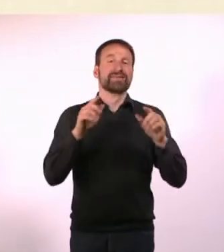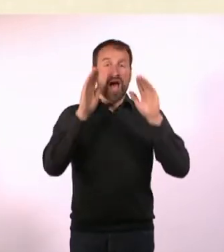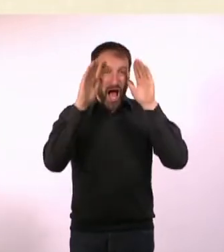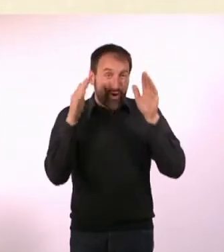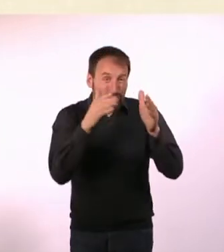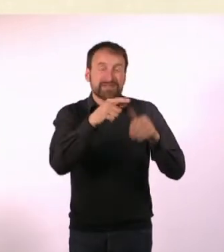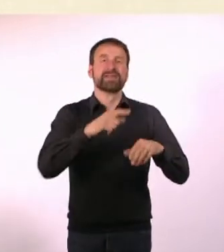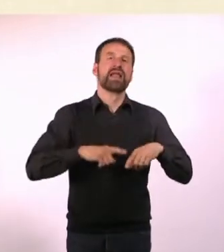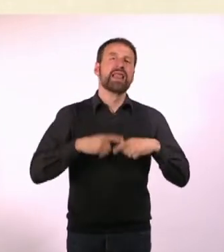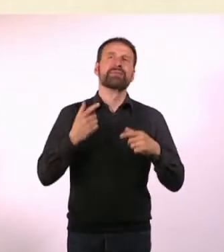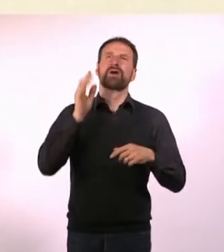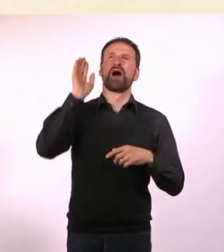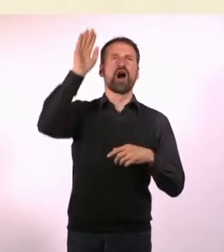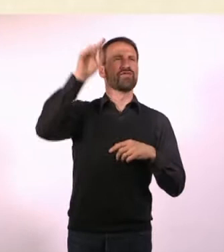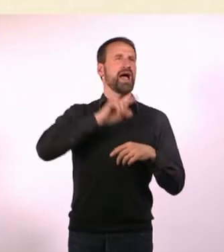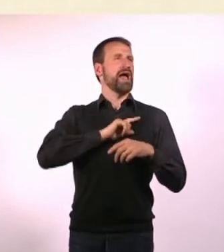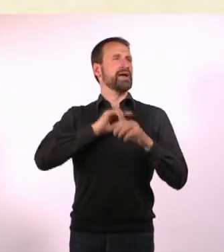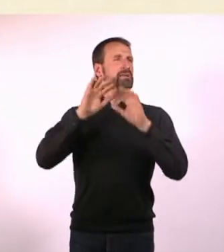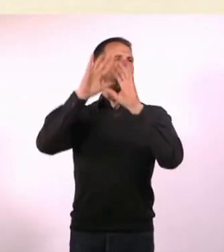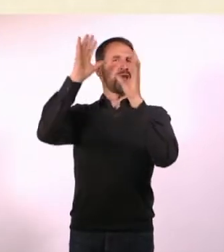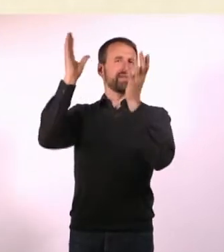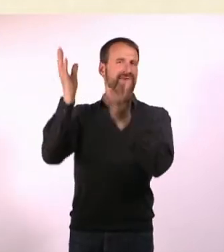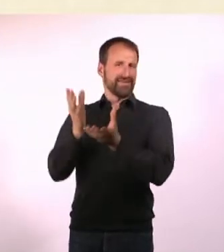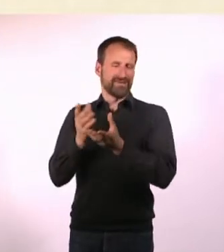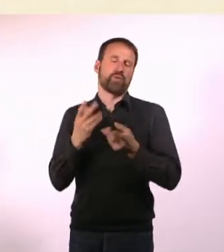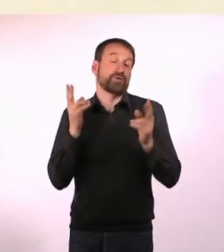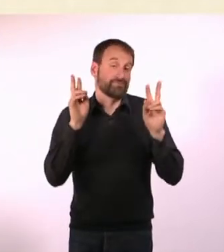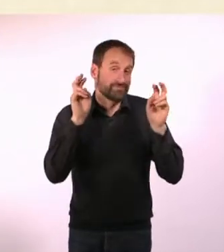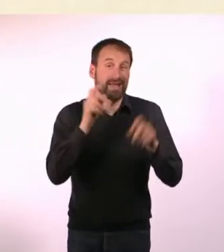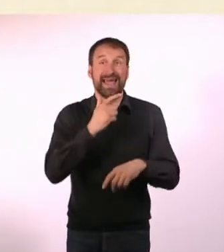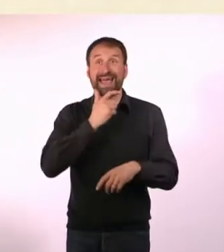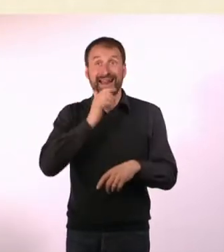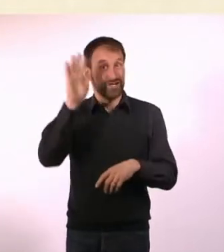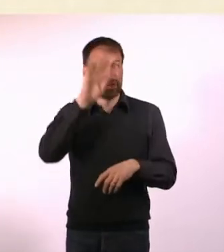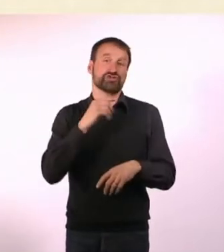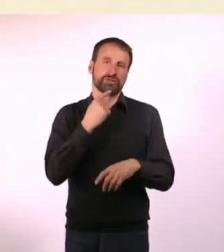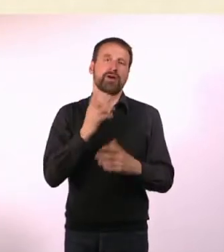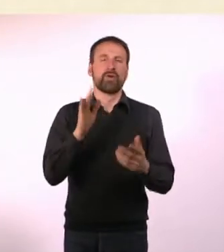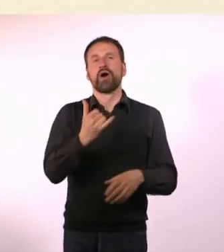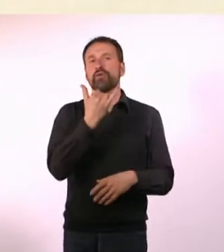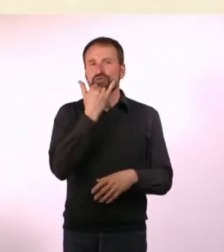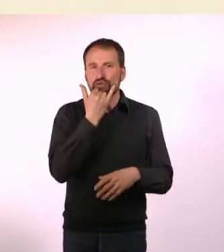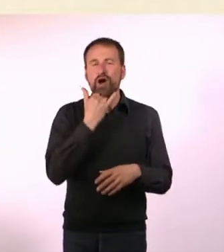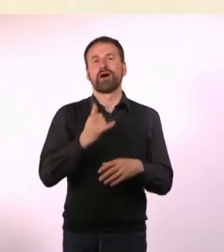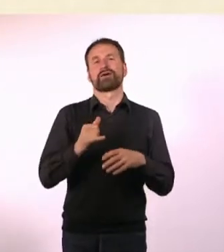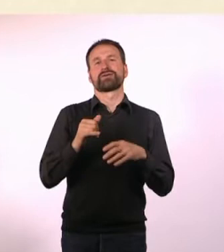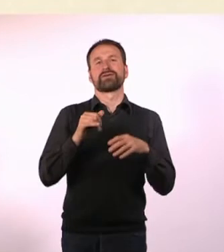Deswegen nennt man das auch wrong planet syndrom“ im englischen Sprachraum. Außerdem ist es natürlich auch eine sehr schöne Alliteration.